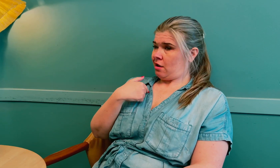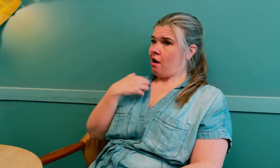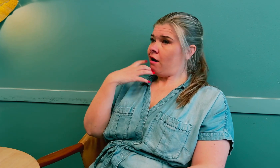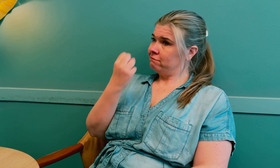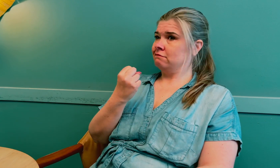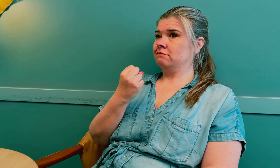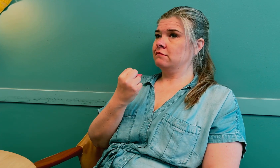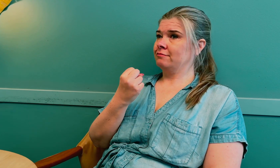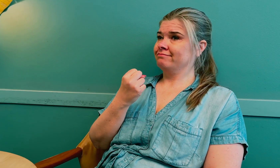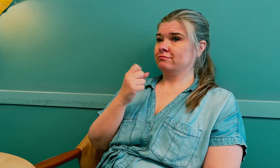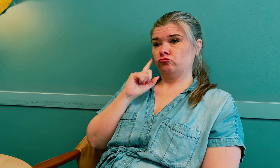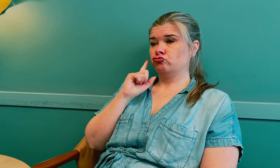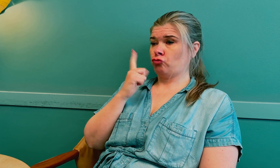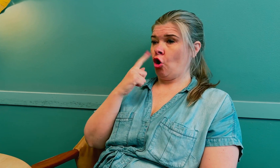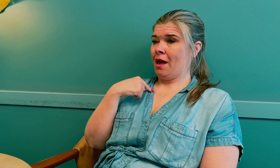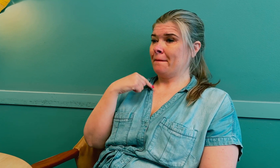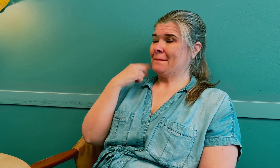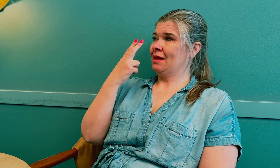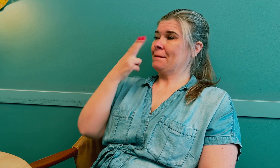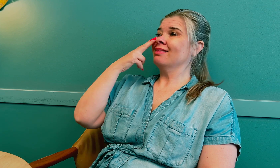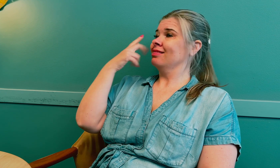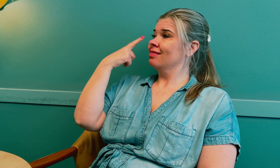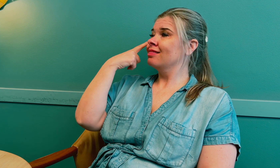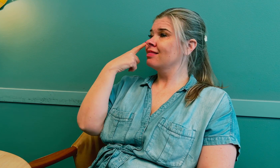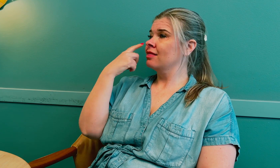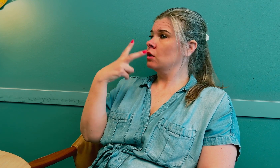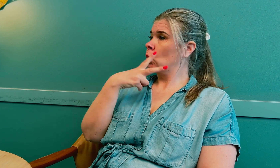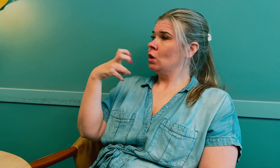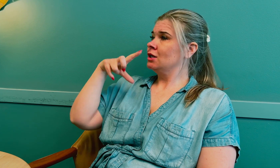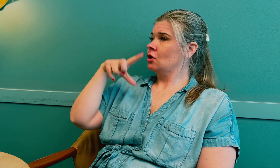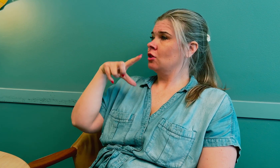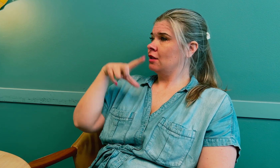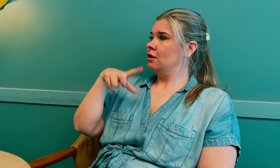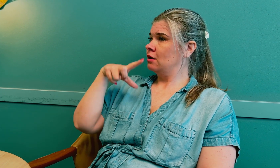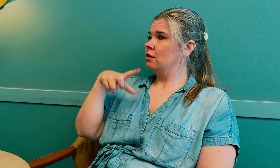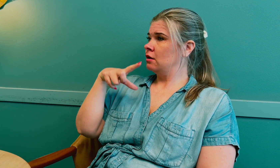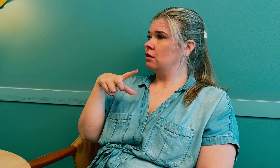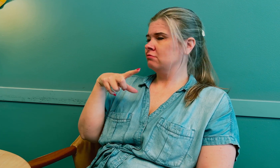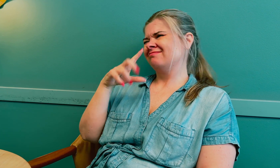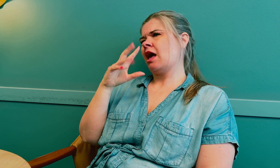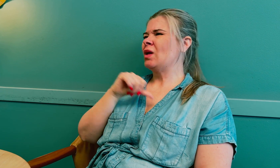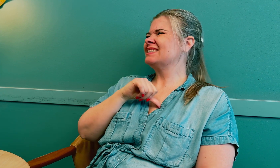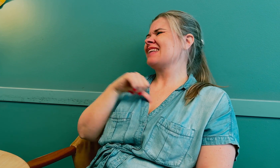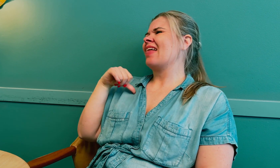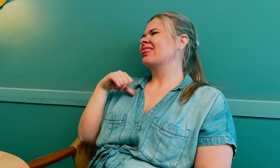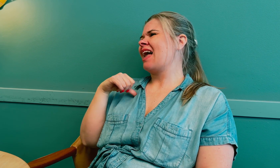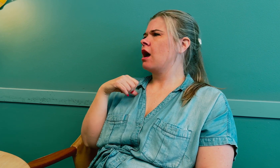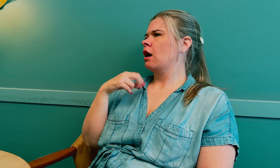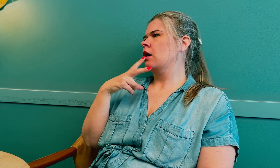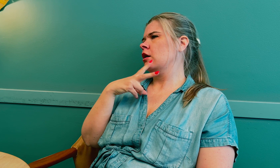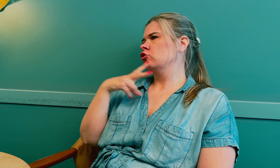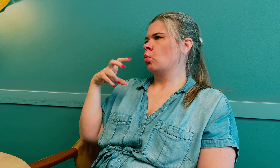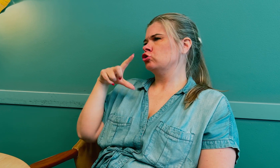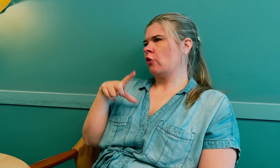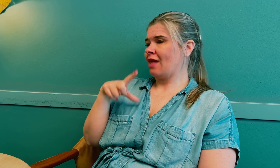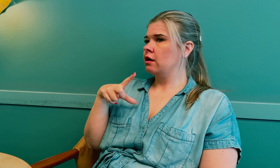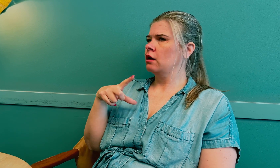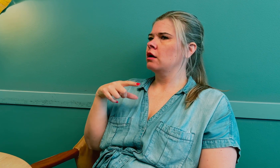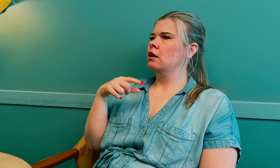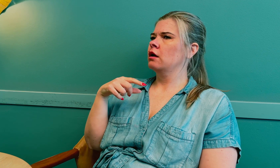Jeg ble blind på det ene øyet i 2017, sent i 2017.